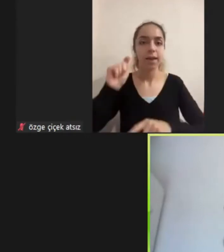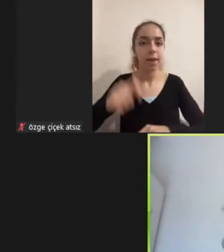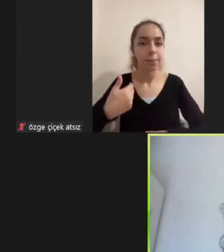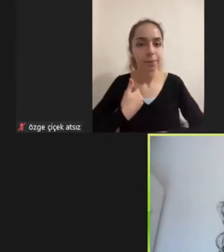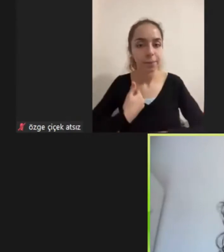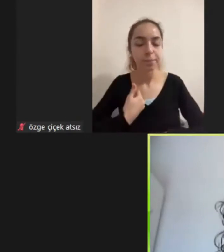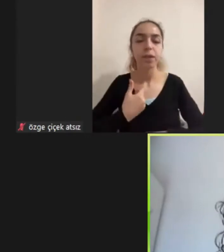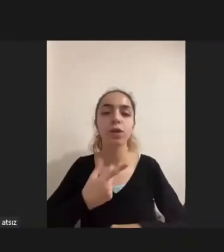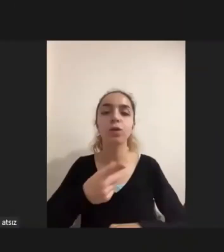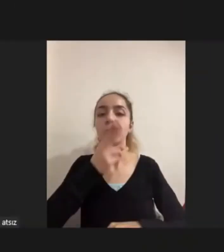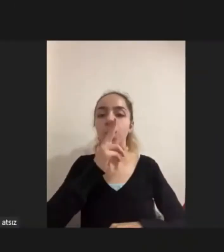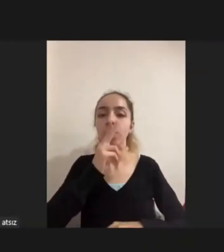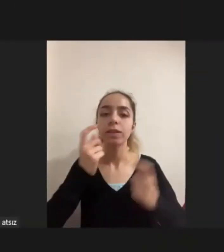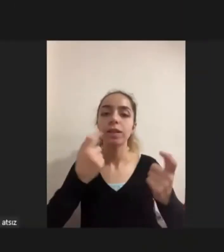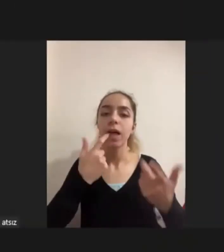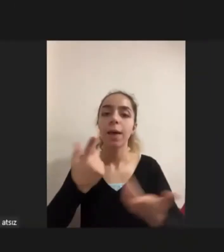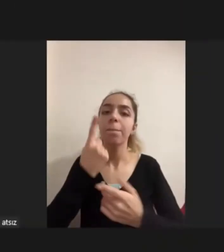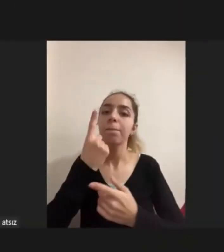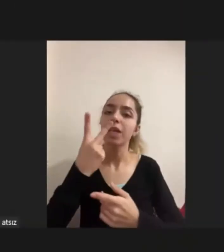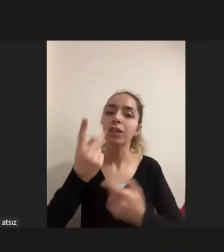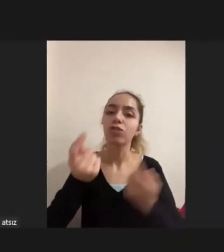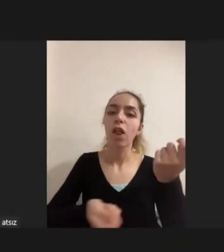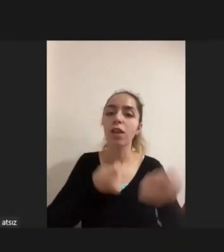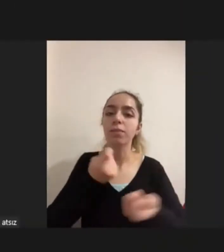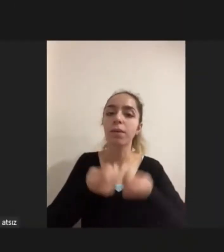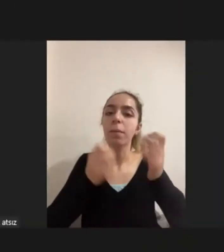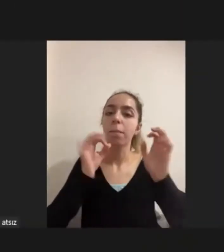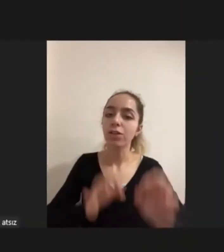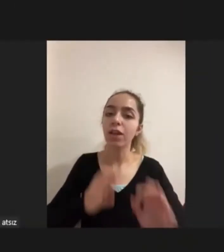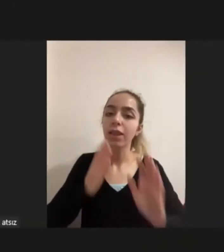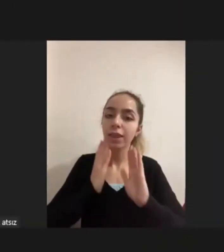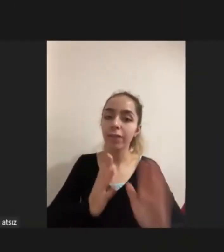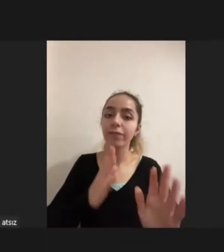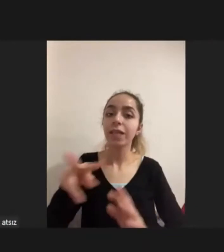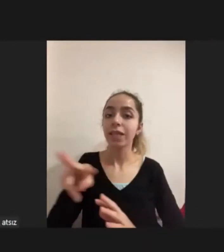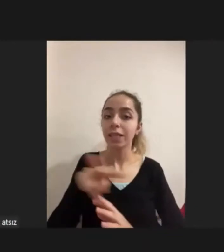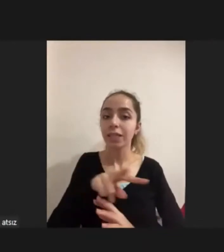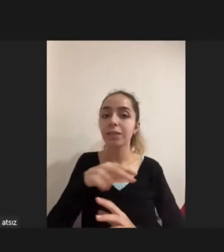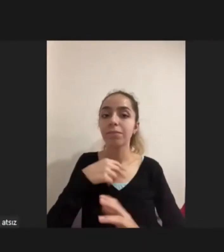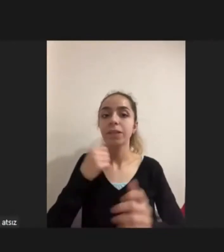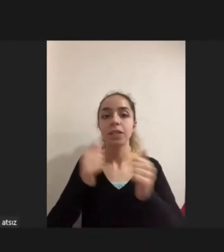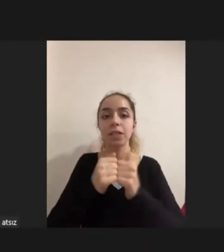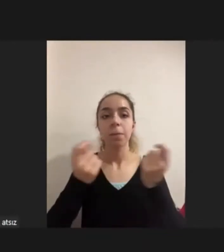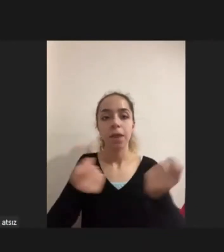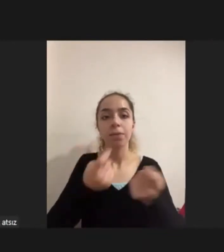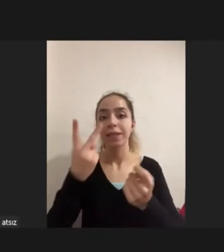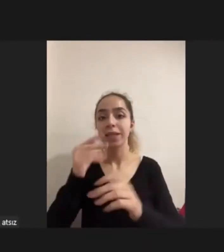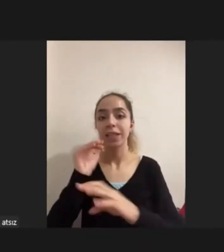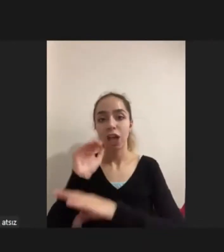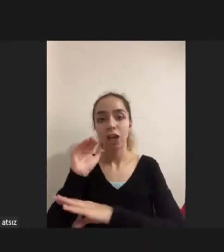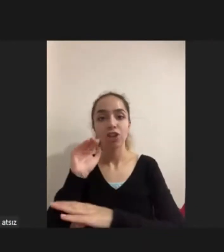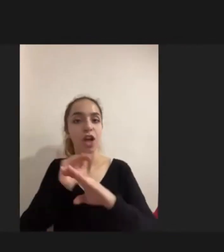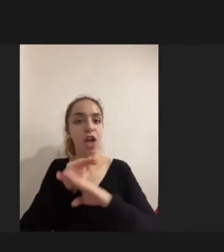bir iki Çalışma devam ettiği başladı bunlarla ilgili Ikisini harmanlayarak iki yaşamsal farklı deneyimin, pratiğin